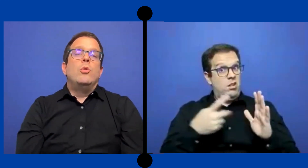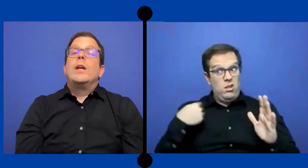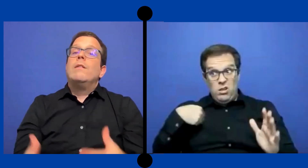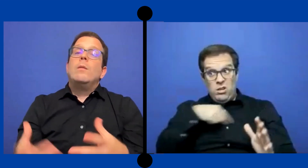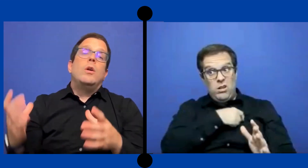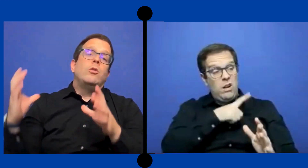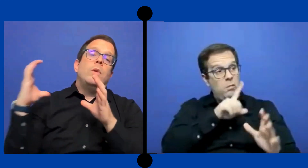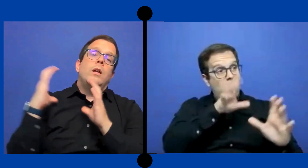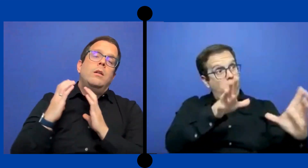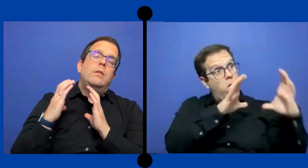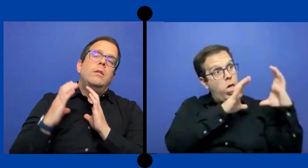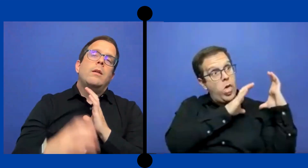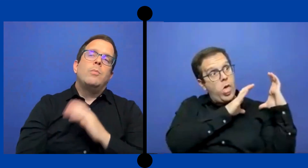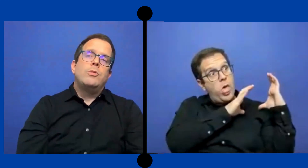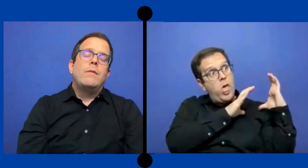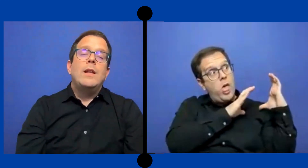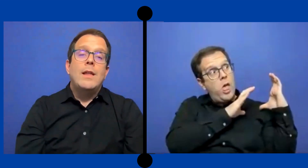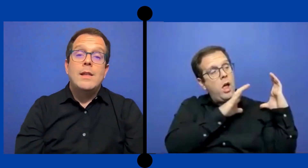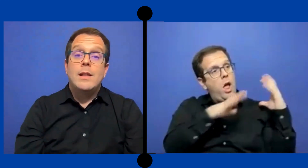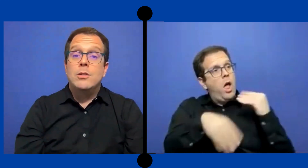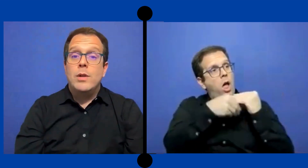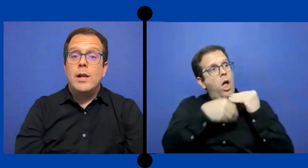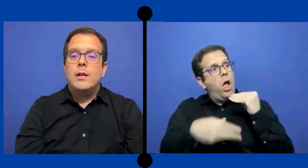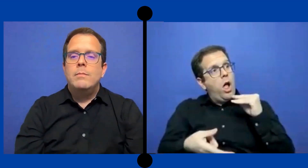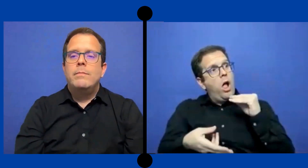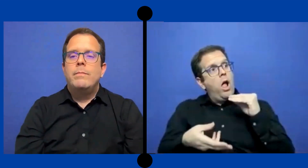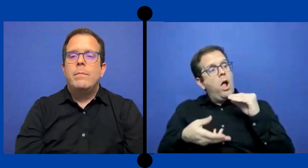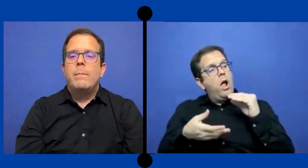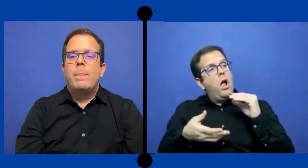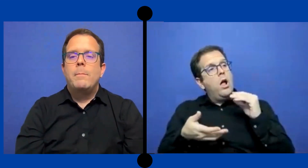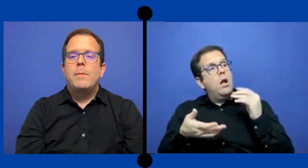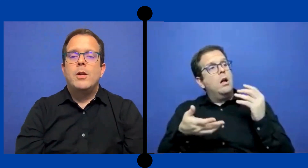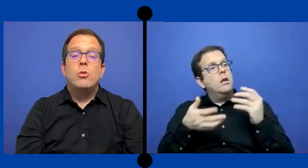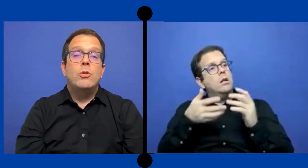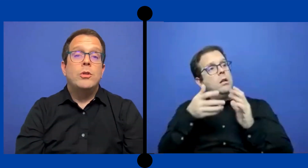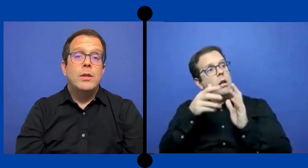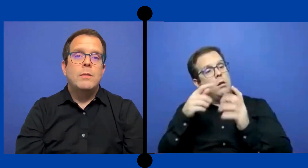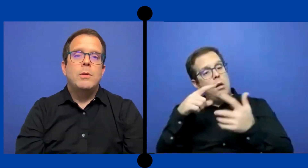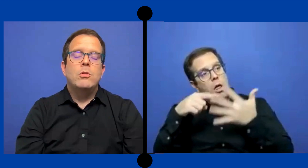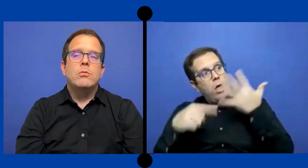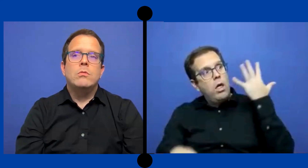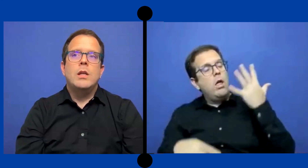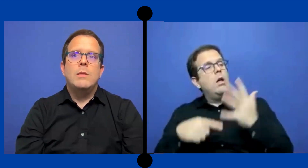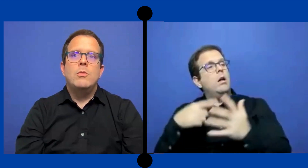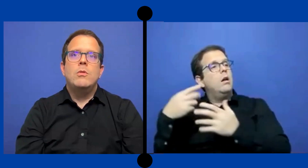No es que vamos a tomar responsabilidades adicionales para con los estudiantes pero tenemos